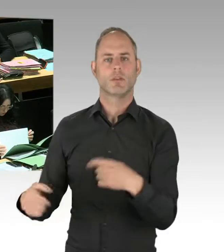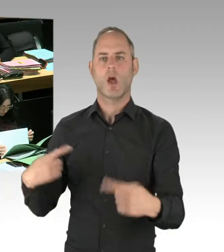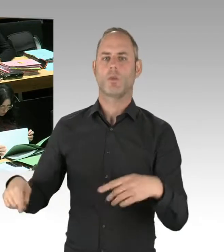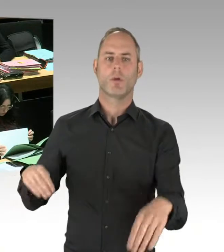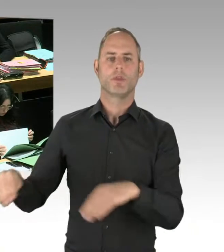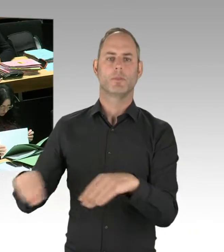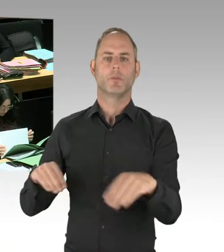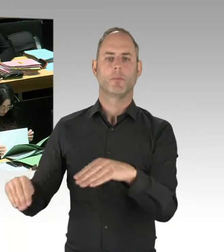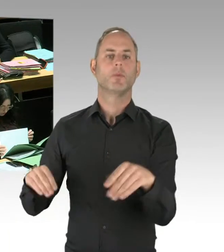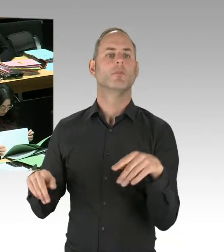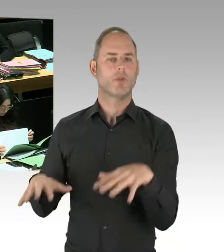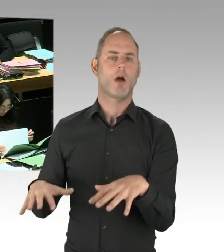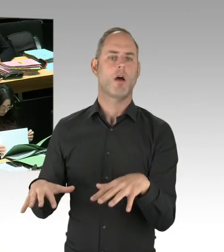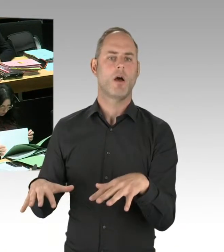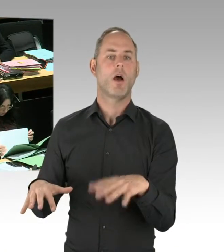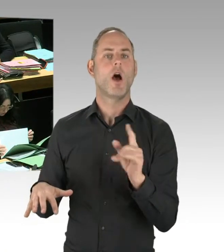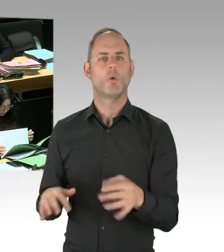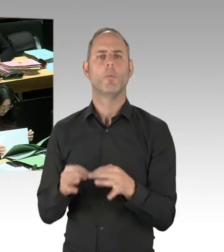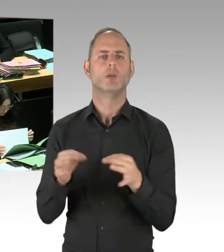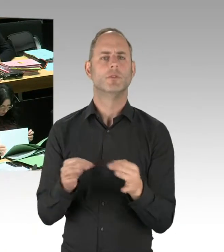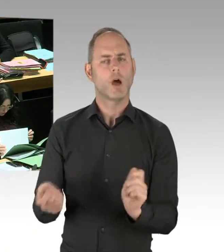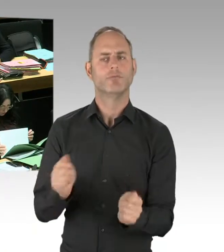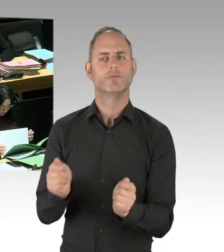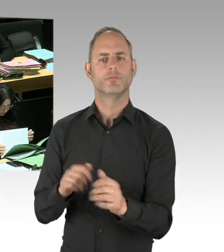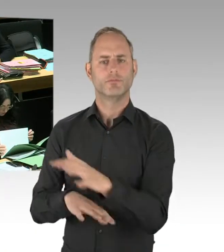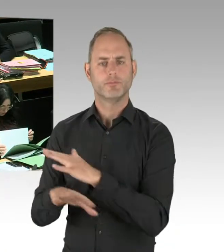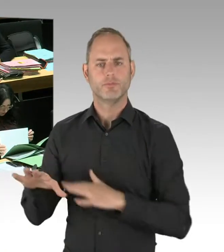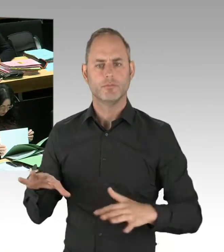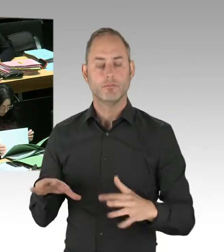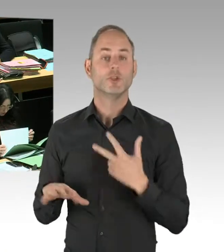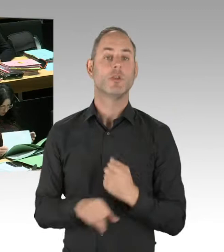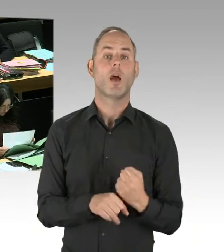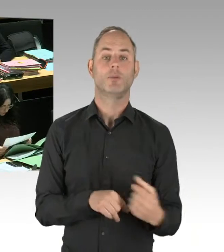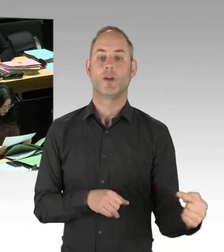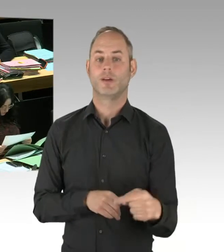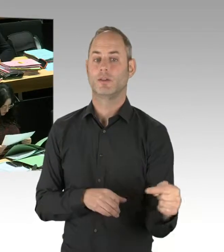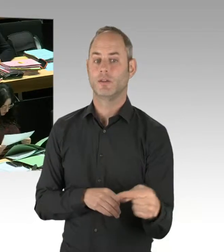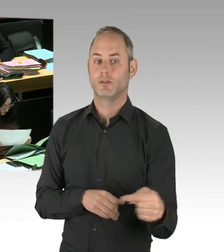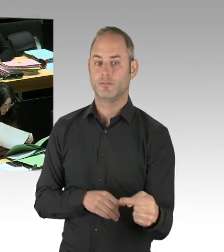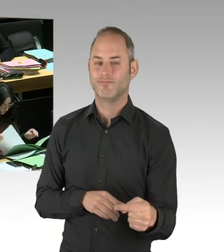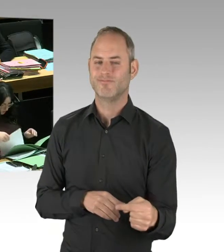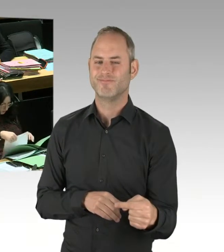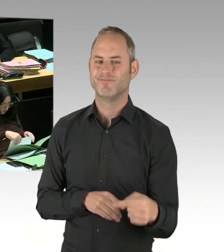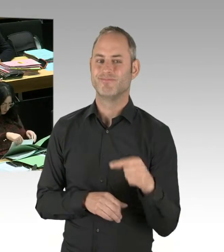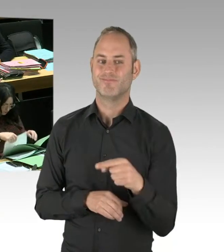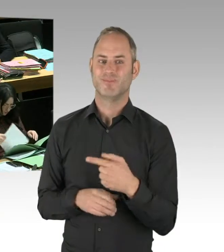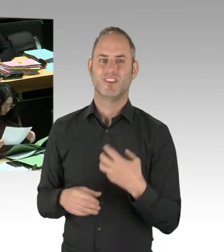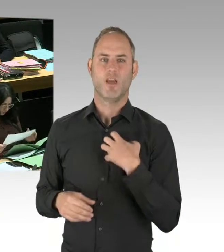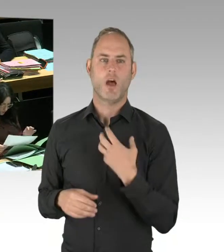hat ein Konzept mit öffentlichen Toiletten, das war ein Anliegen der Anwohner, die unter fehlenden Toiletten gelitten hatten,